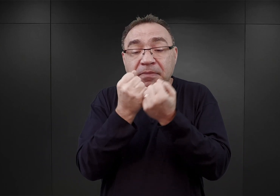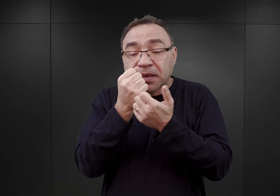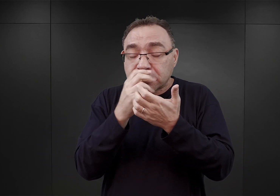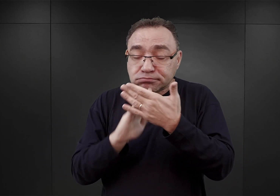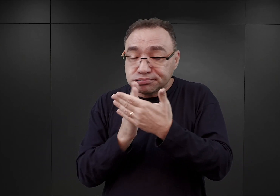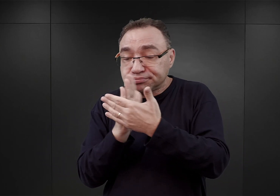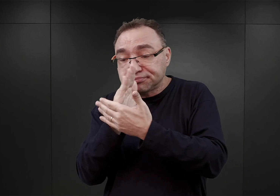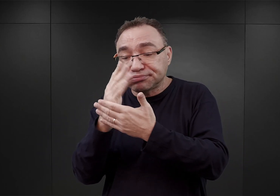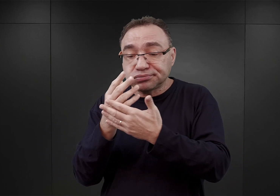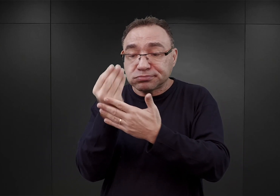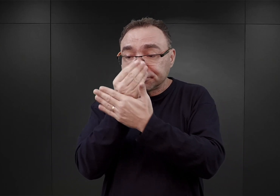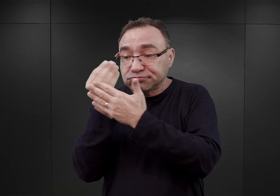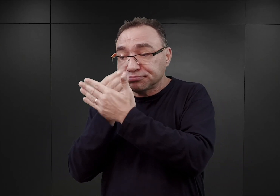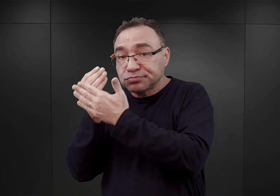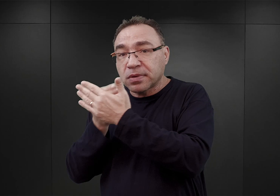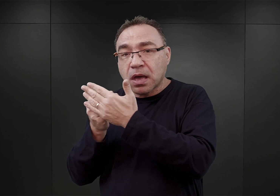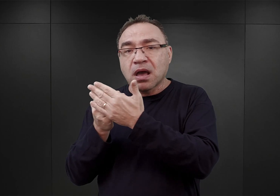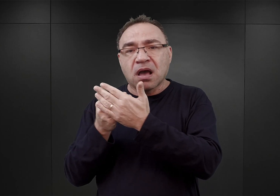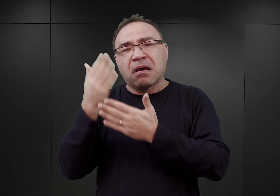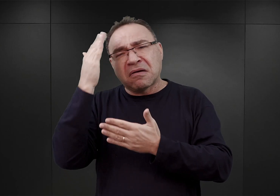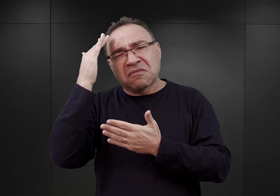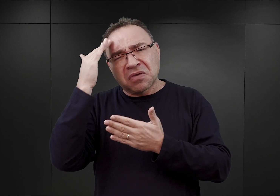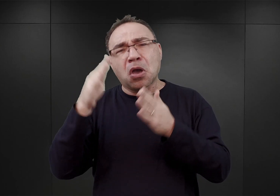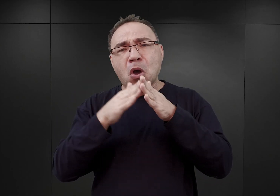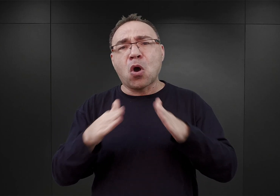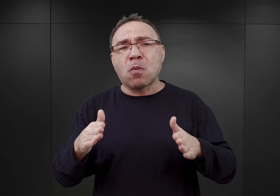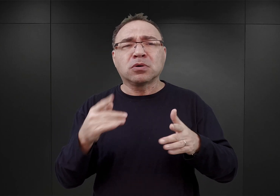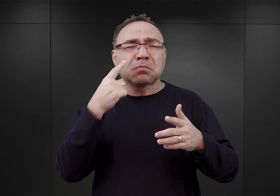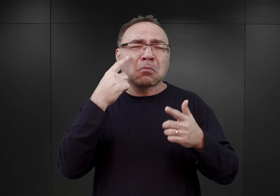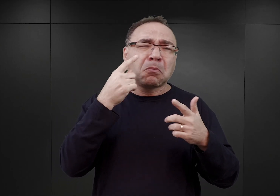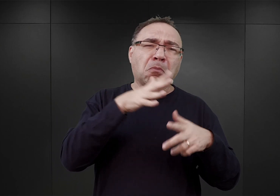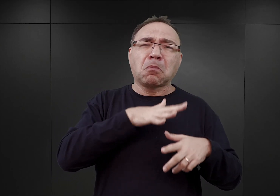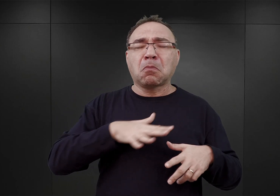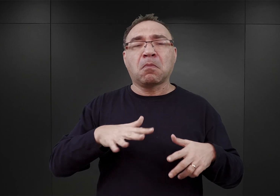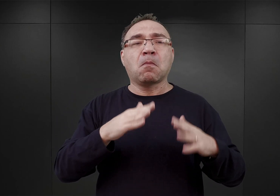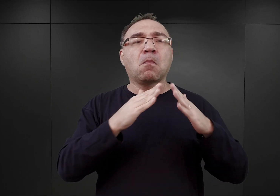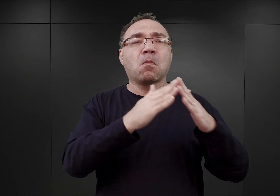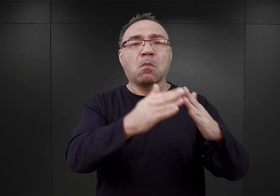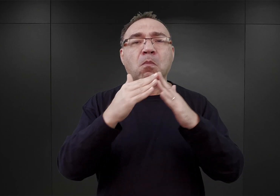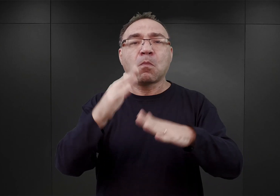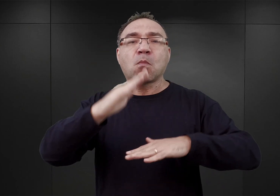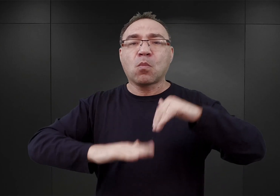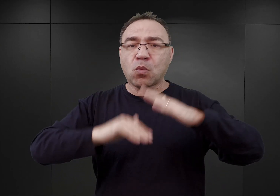doszedł do wniosku, iż obóz ma zajmować wszystkie budynki murowane byłych koszar,